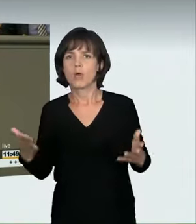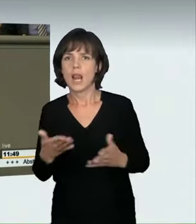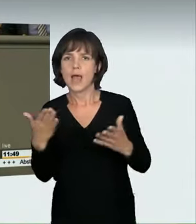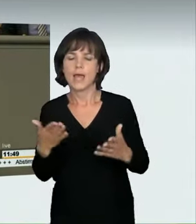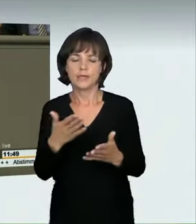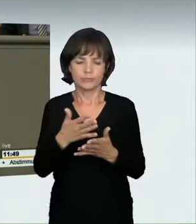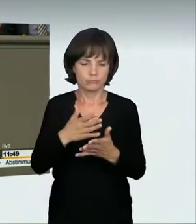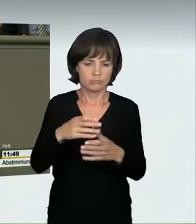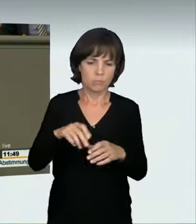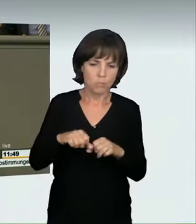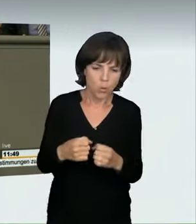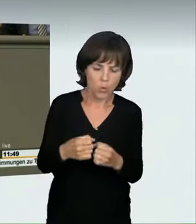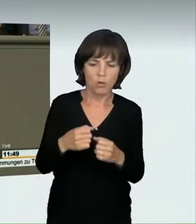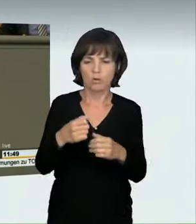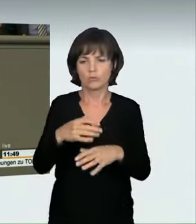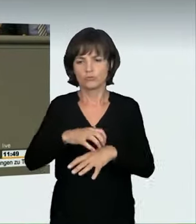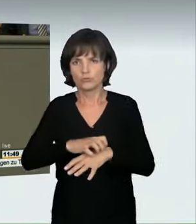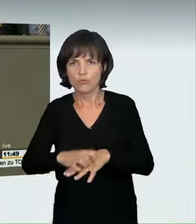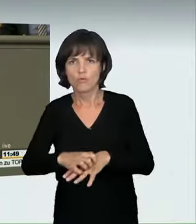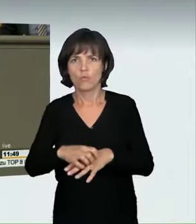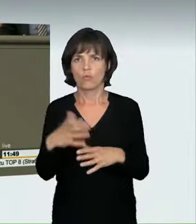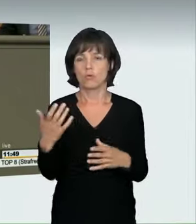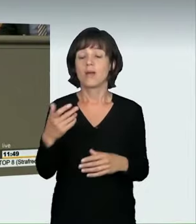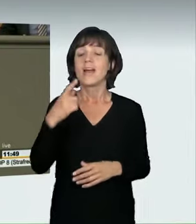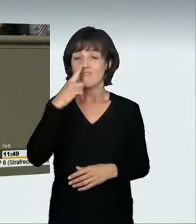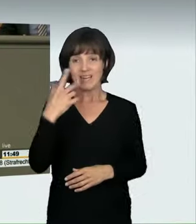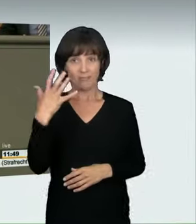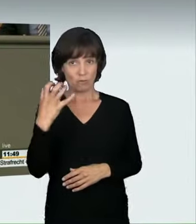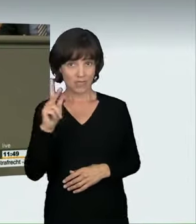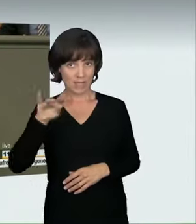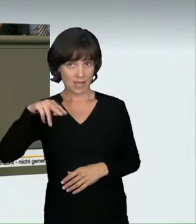Prellungen und Brüche. Bereits bei einer Geschwindigkeit von 50 km pro Stunde